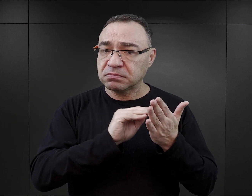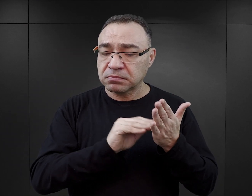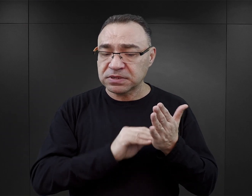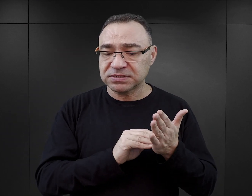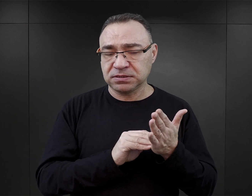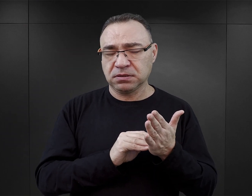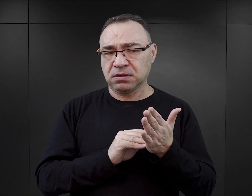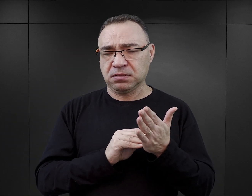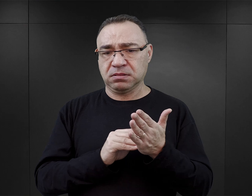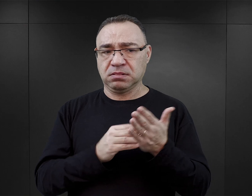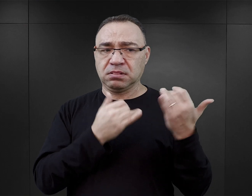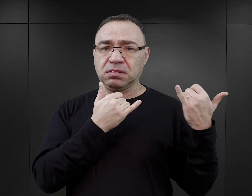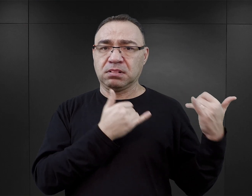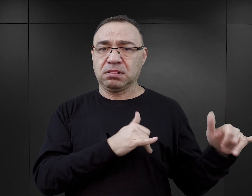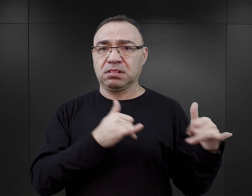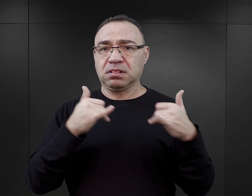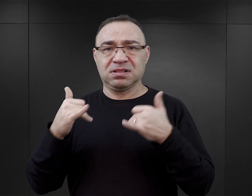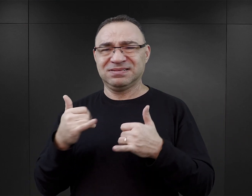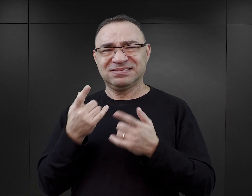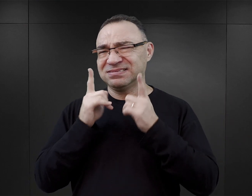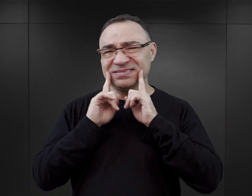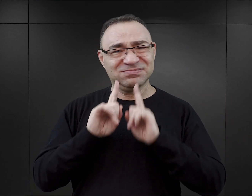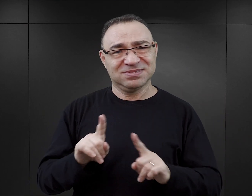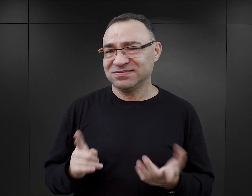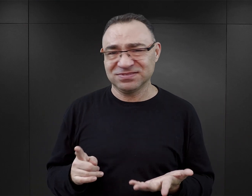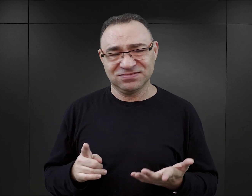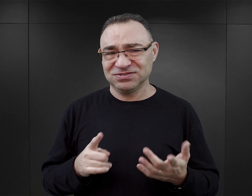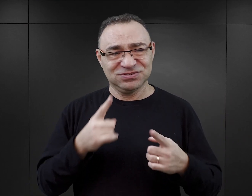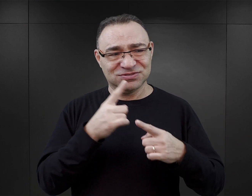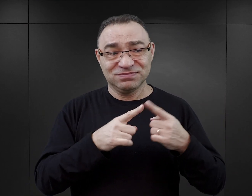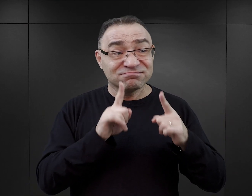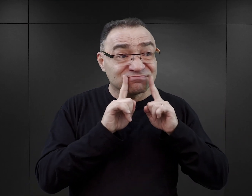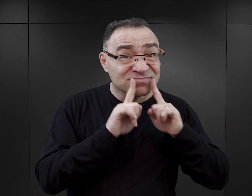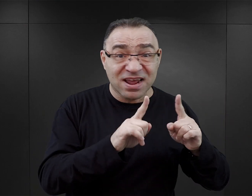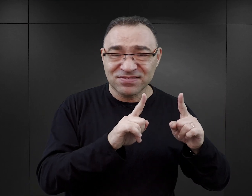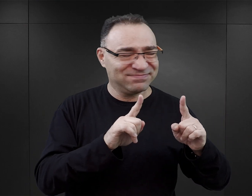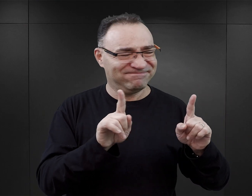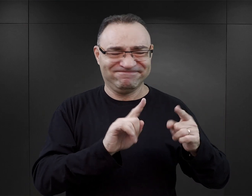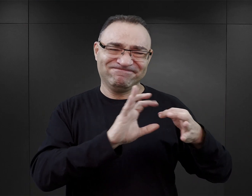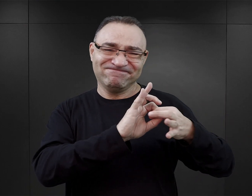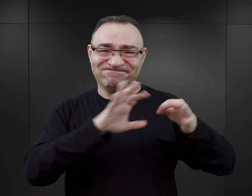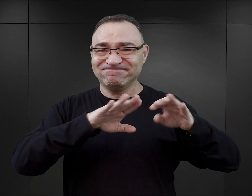to to jego wyobrażenie będzie zupełnie niewiarygodne i zupełnie oderwane od tego, co rzeczywiście miało tutaj miejsce.